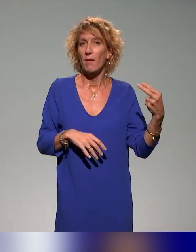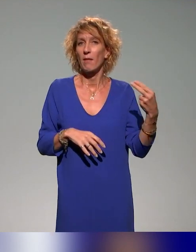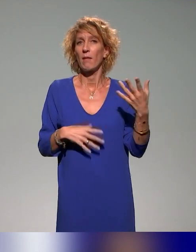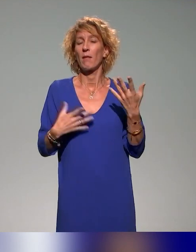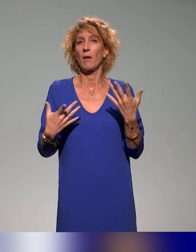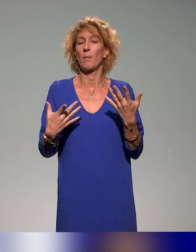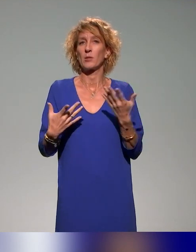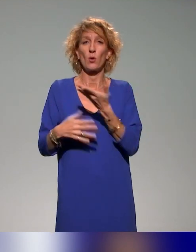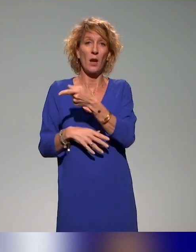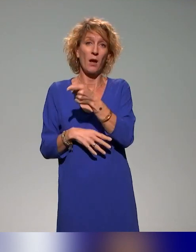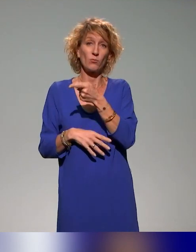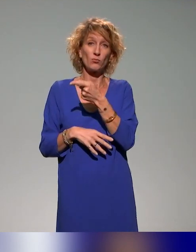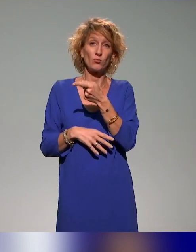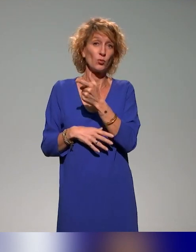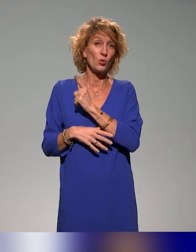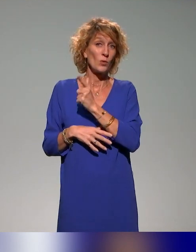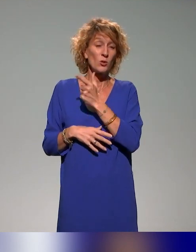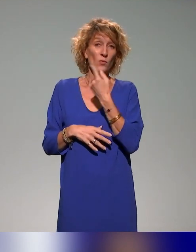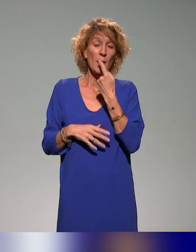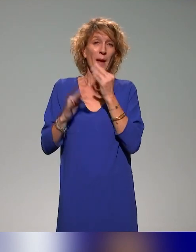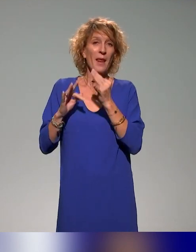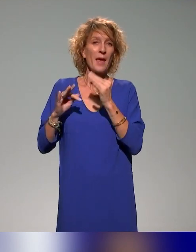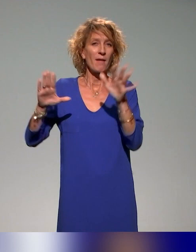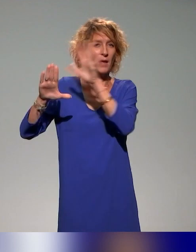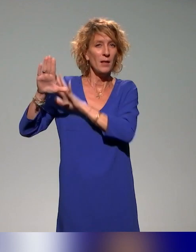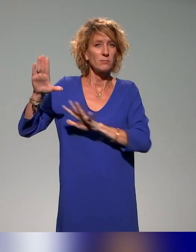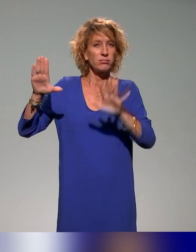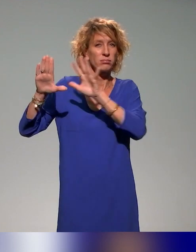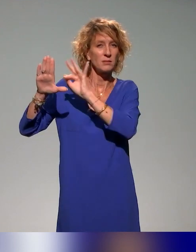Puisque là, vous avez recensé la cartographie des actions locales et régionales.